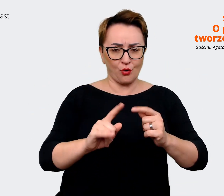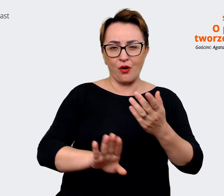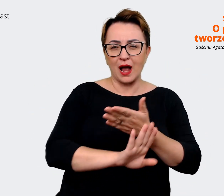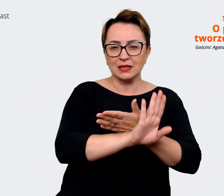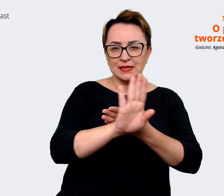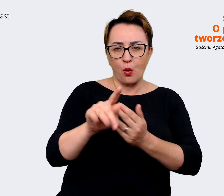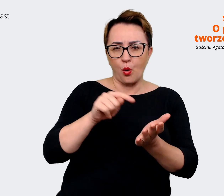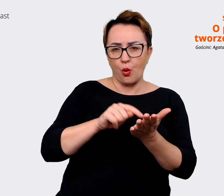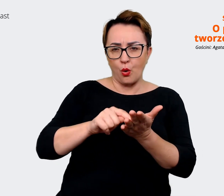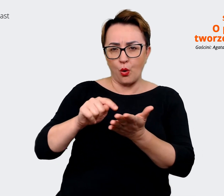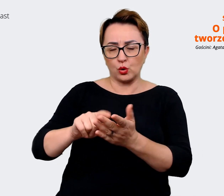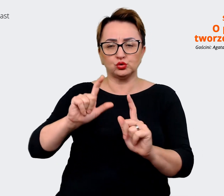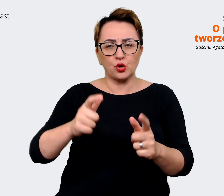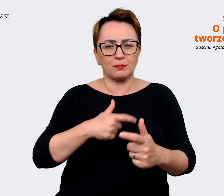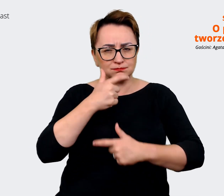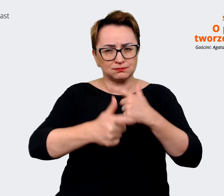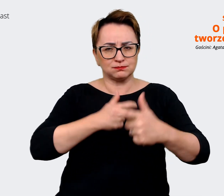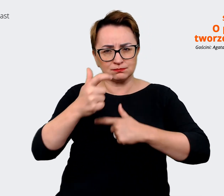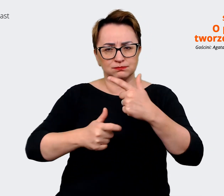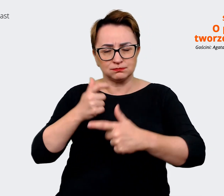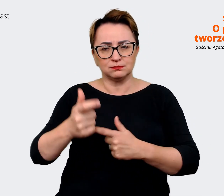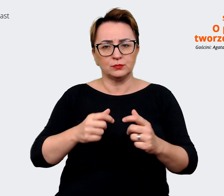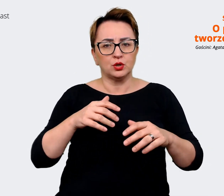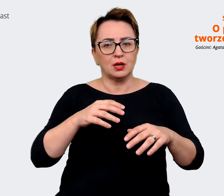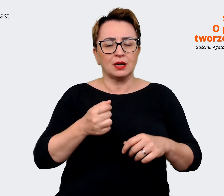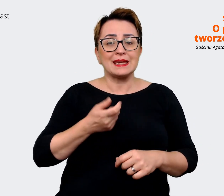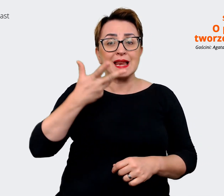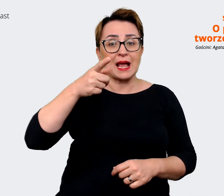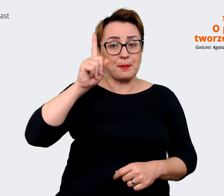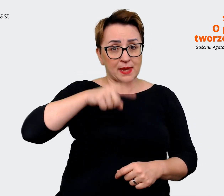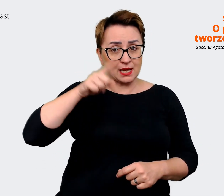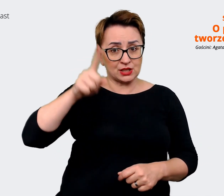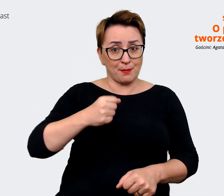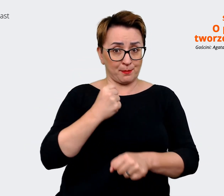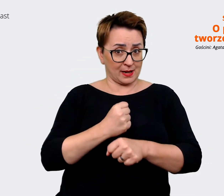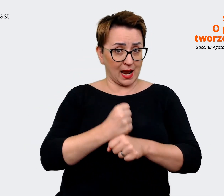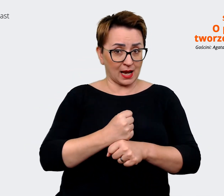udało nam się wypracować po tych kilku miesiącach tych prac, to udało nam się stworzyć manifest,